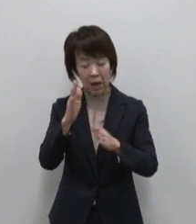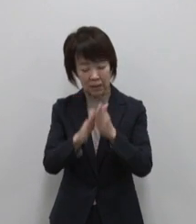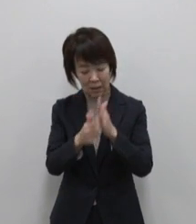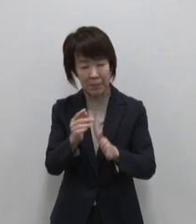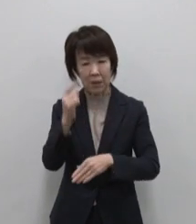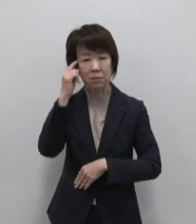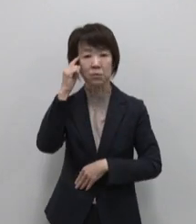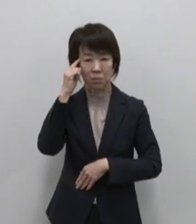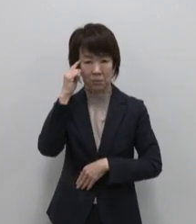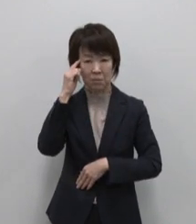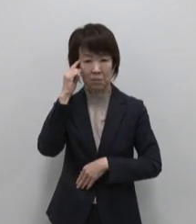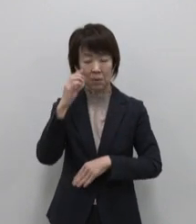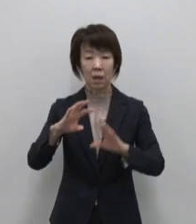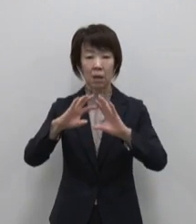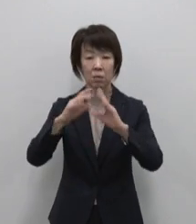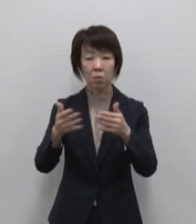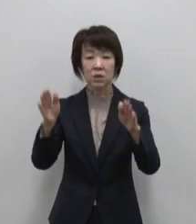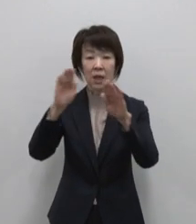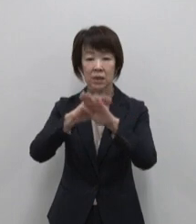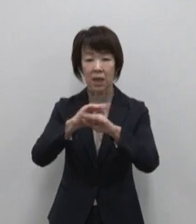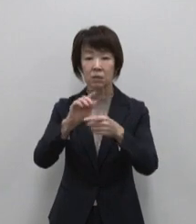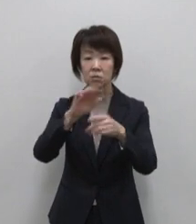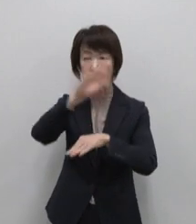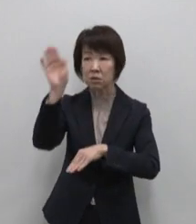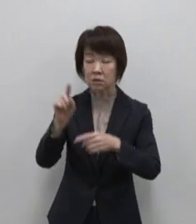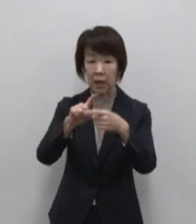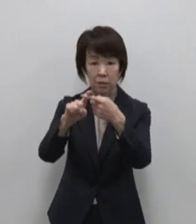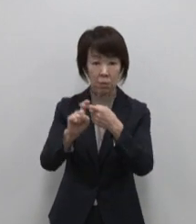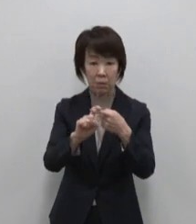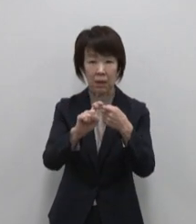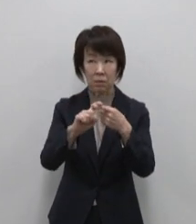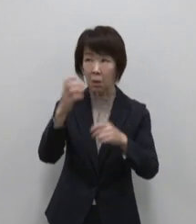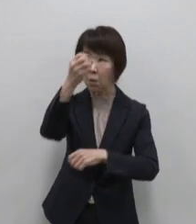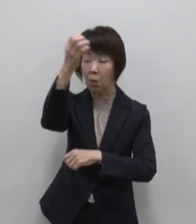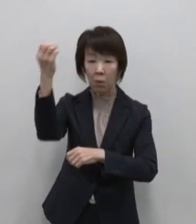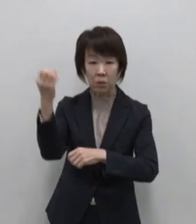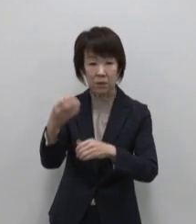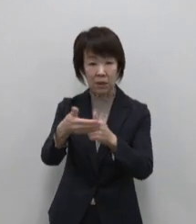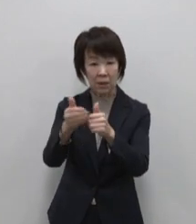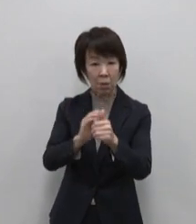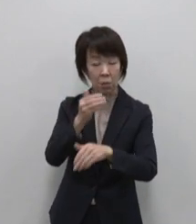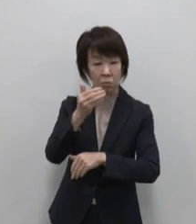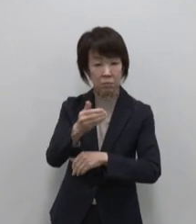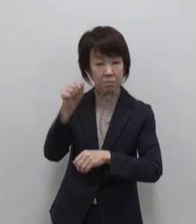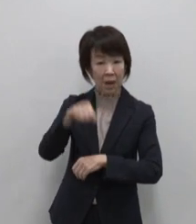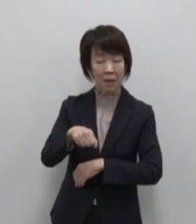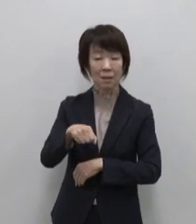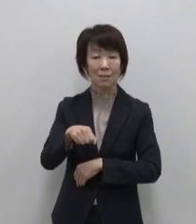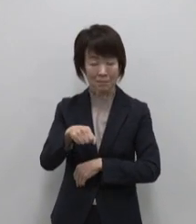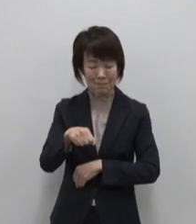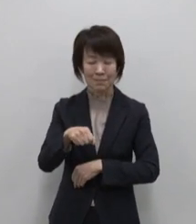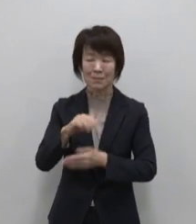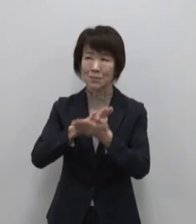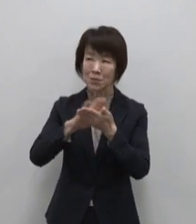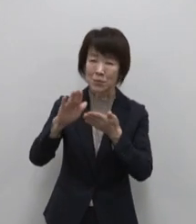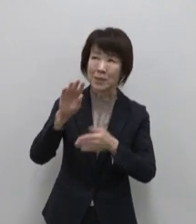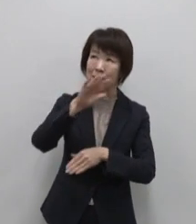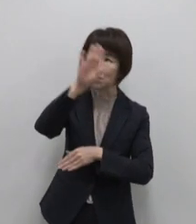国際ダークスカイ協会の星空保護区に 認定された美しい星空も魅力です